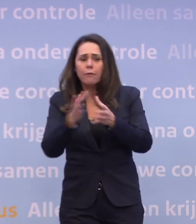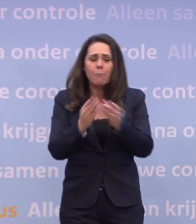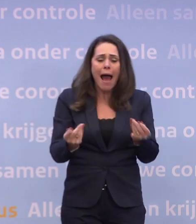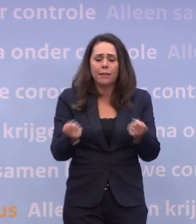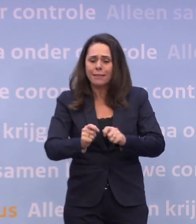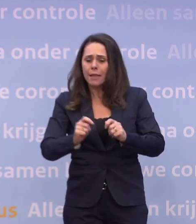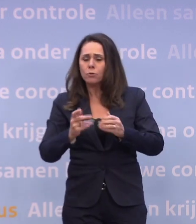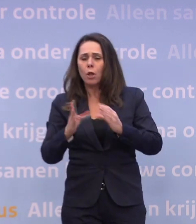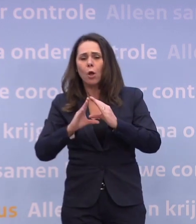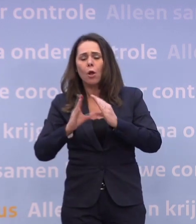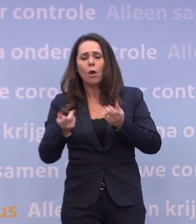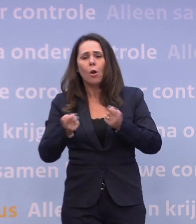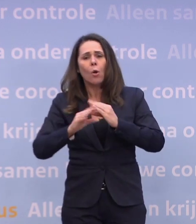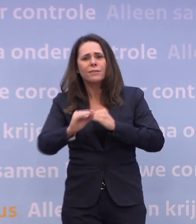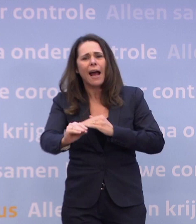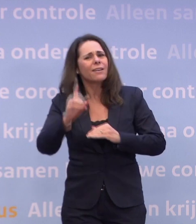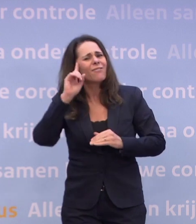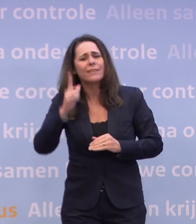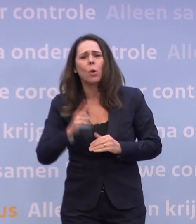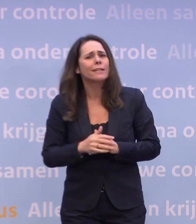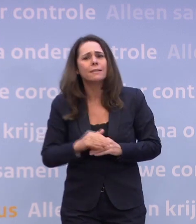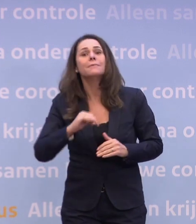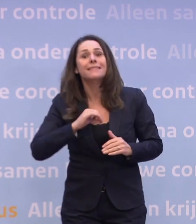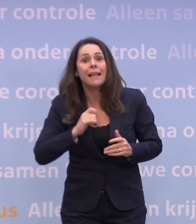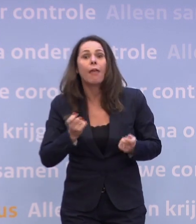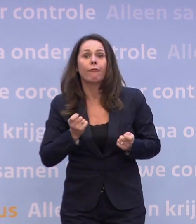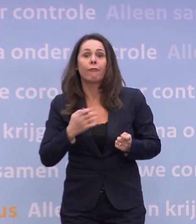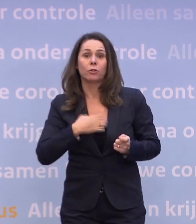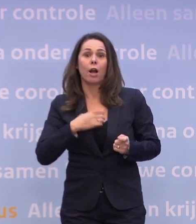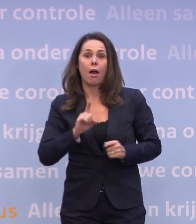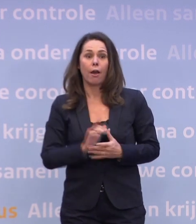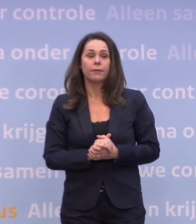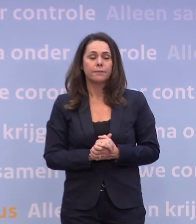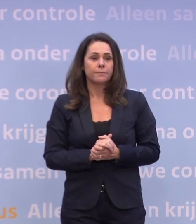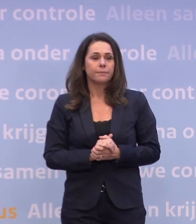Dat hoeft niet. En nogmaals: we hebben het zelf in de hand. Algemeen Dagblad en aansluitend De Telegraaf.